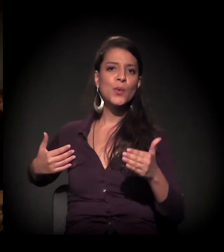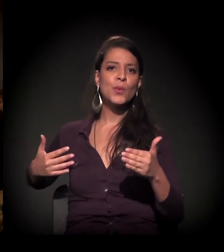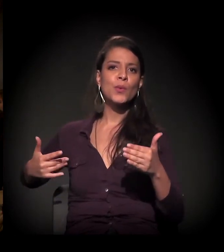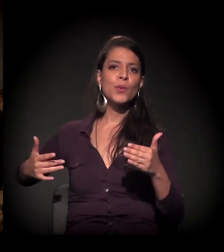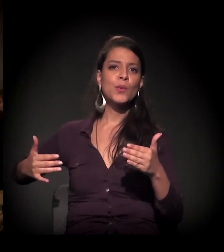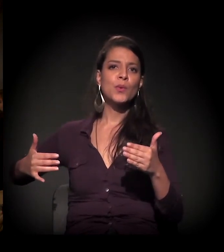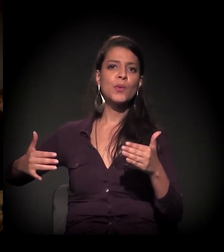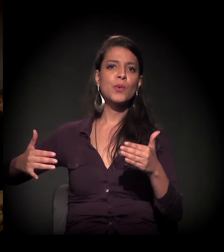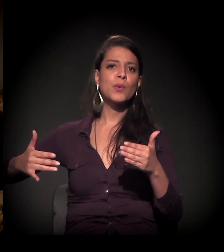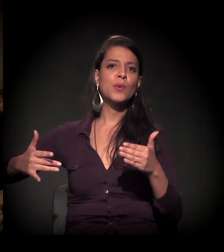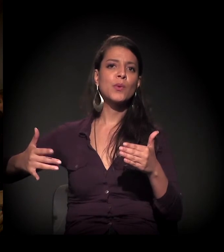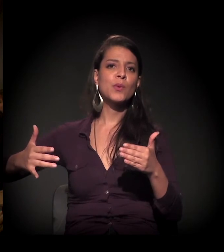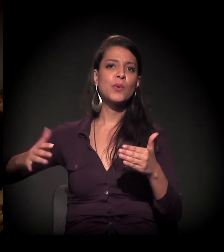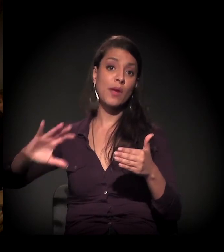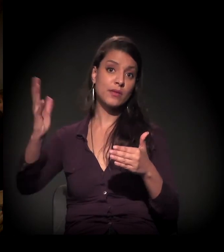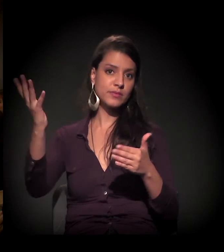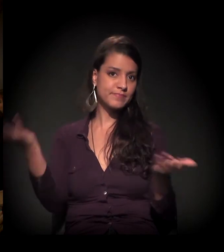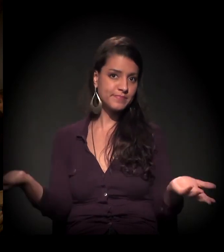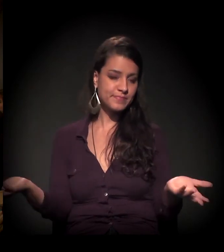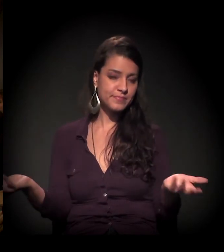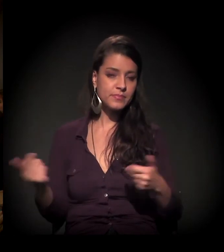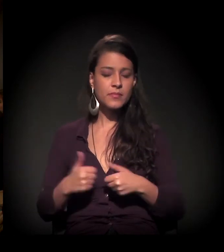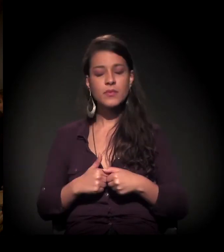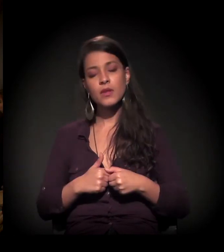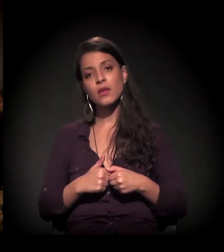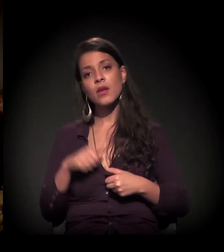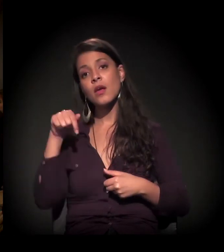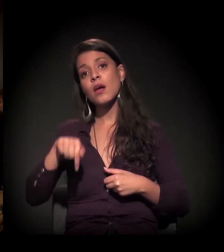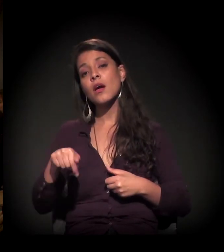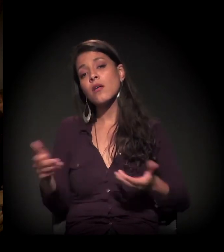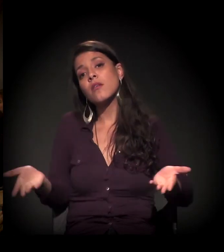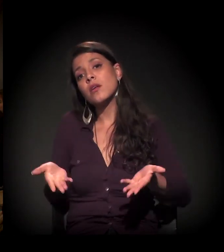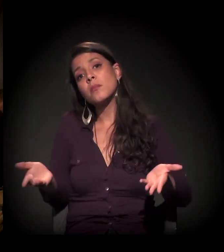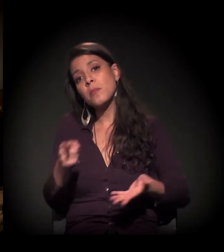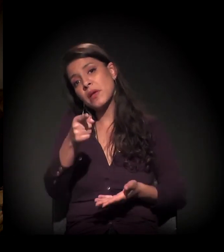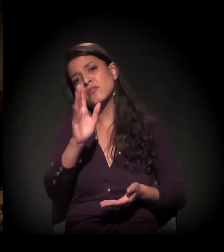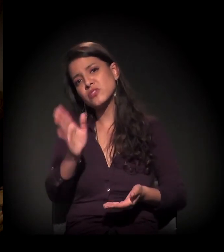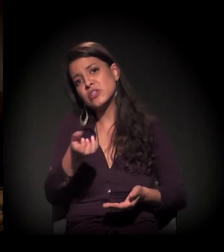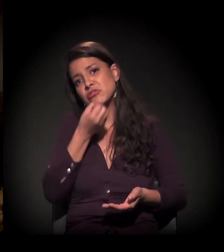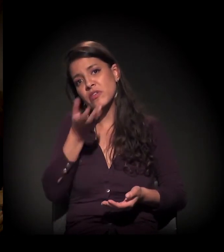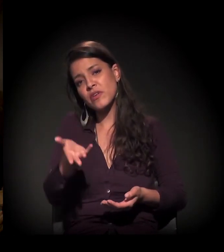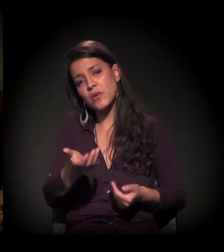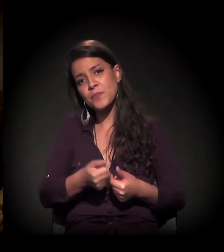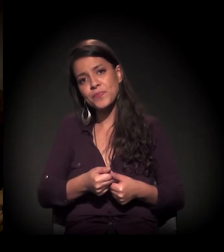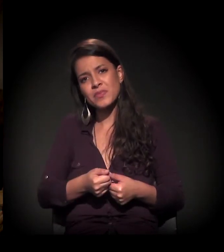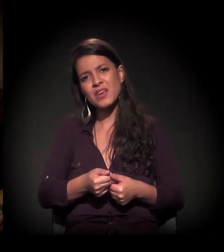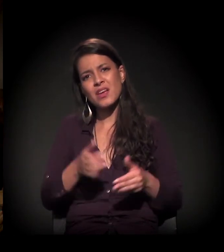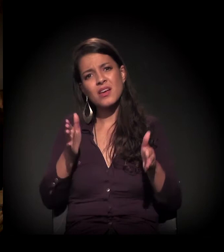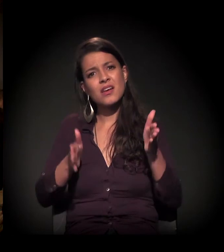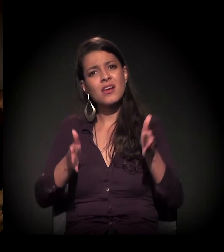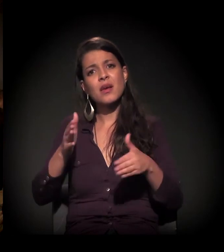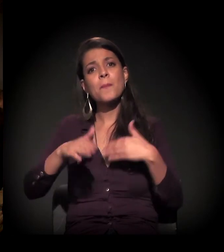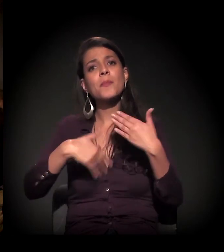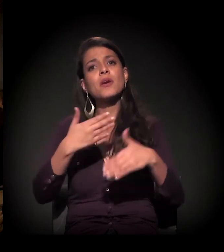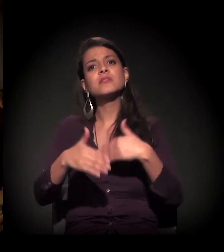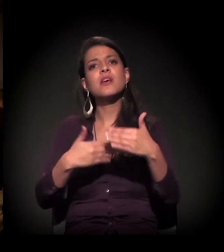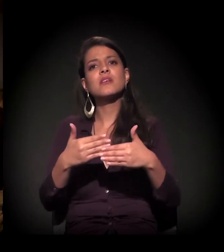E, neste momento, como você até falou, a gente está vivendo um processo